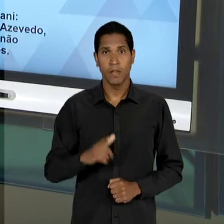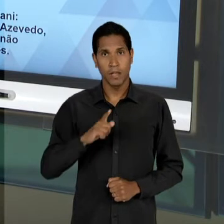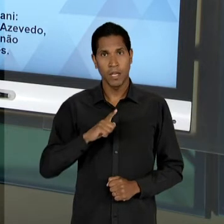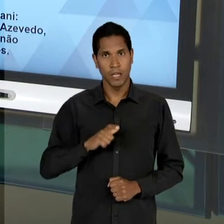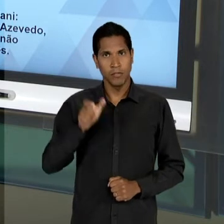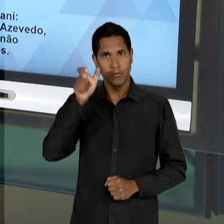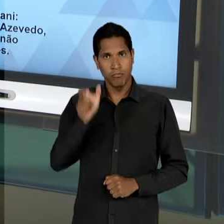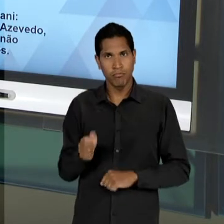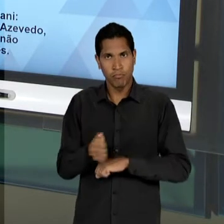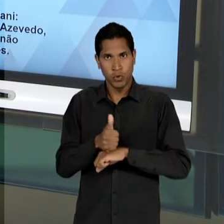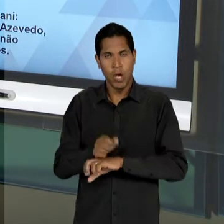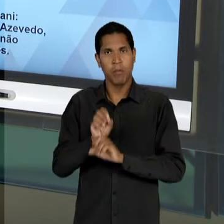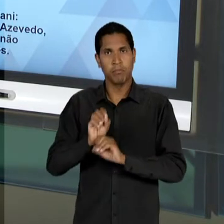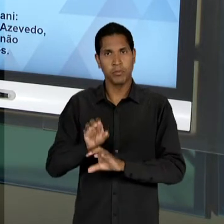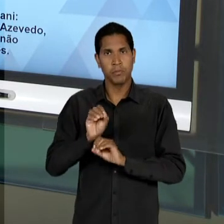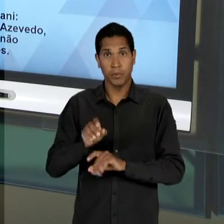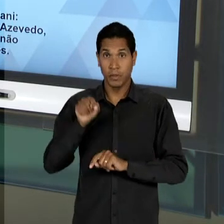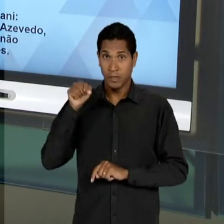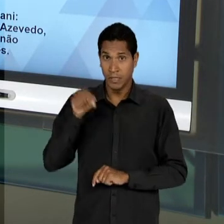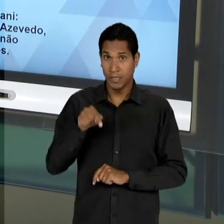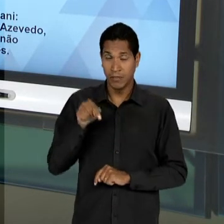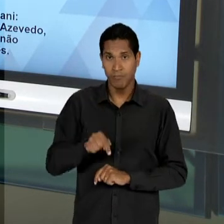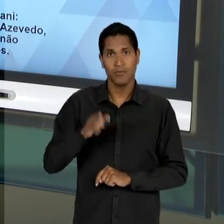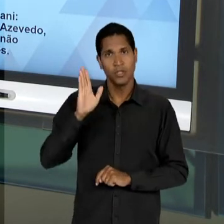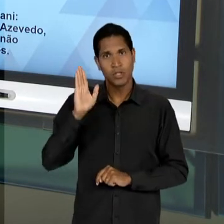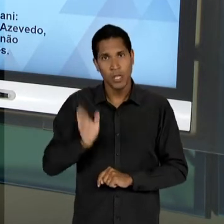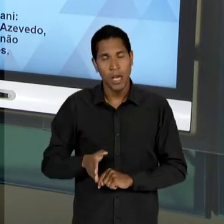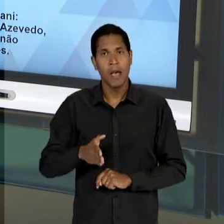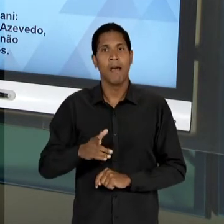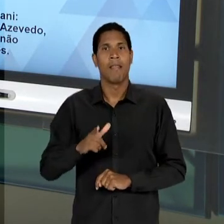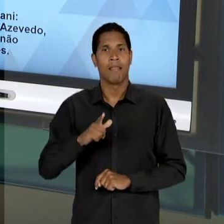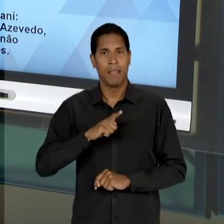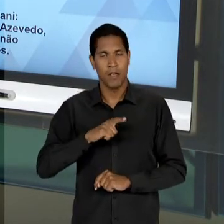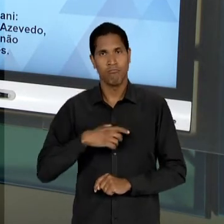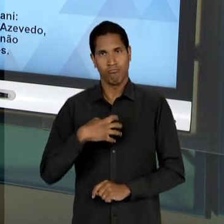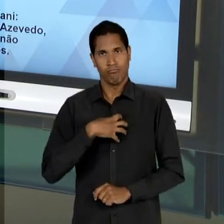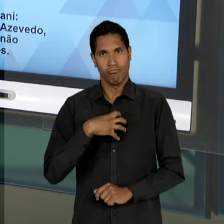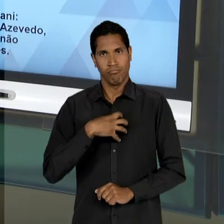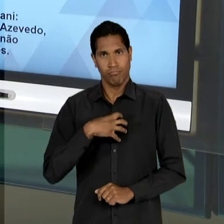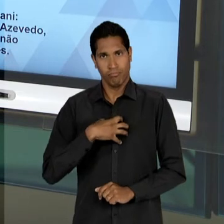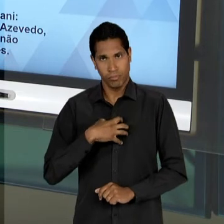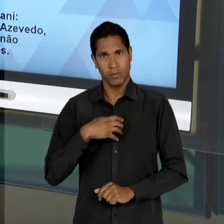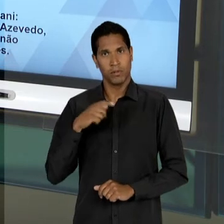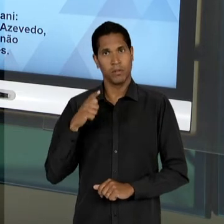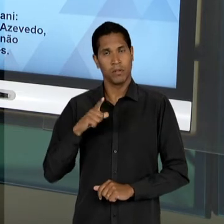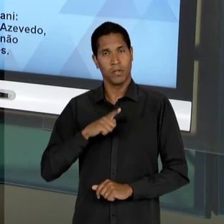PROFISSIONAL JÁ É UM DIAGNÓSTICO DESSES EDUCADORES LIBERAIS, QUE ESSE TIPO DE CONTEÚDO É